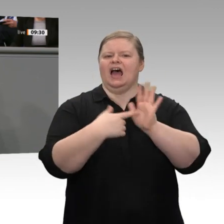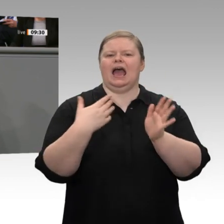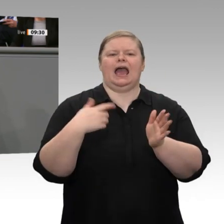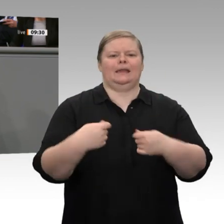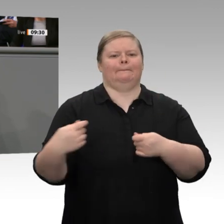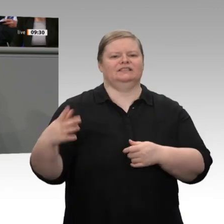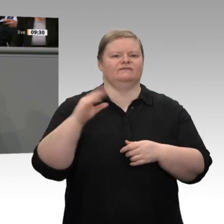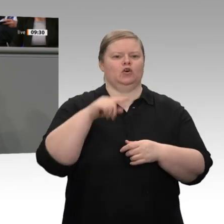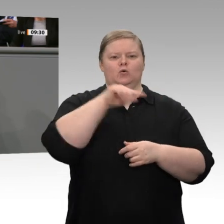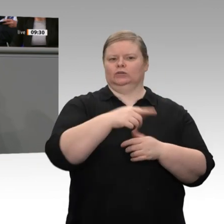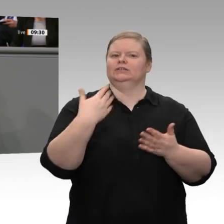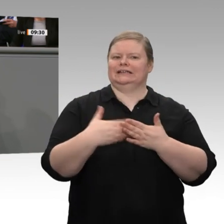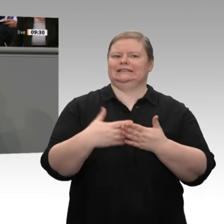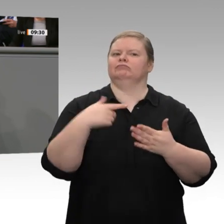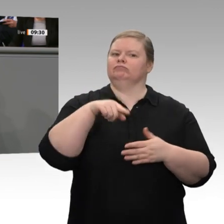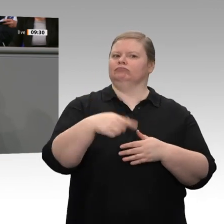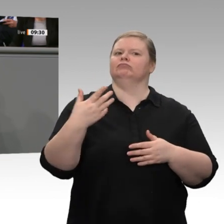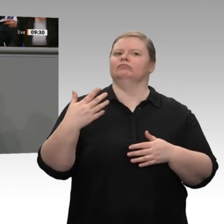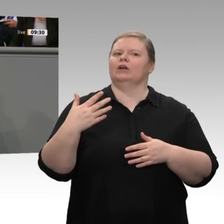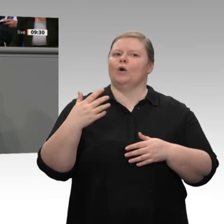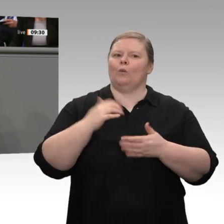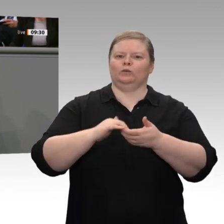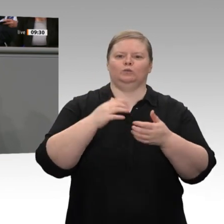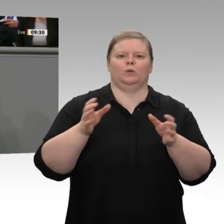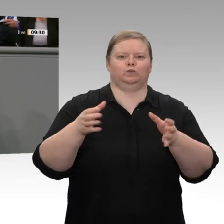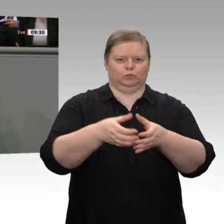über eine Unternehmensteuerreform. Mir ist aber